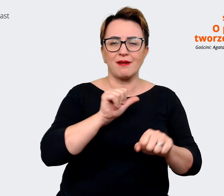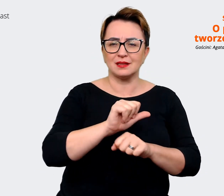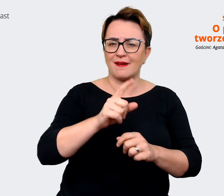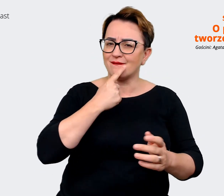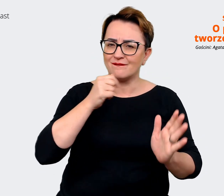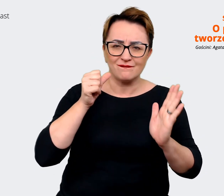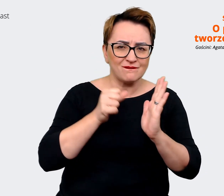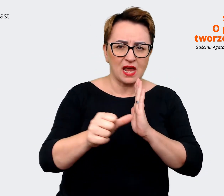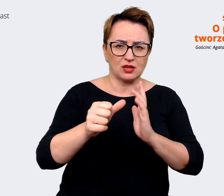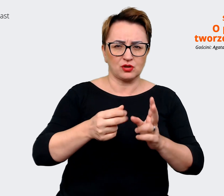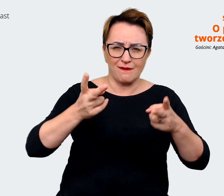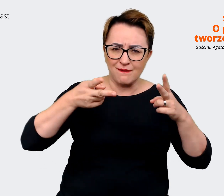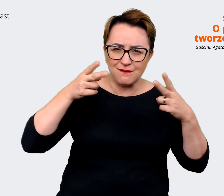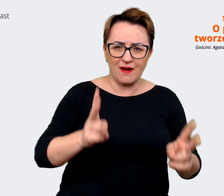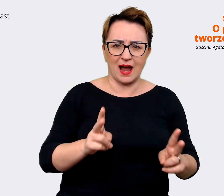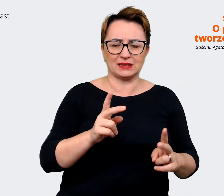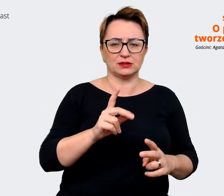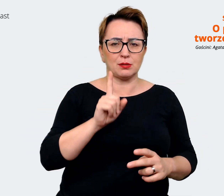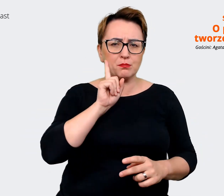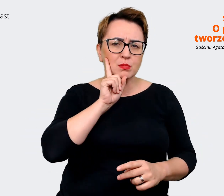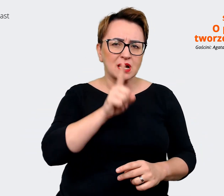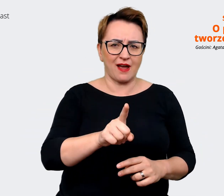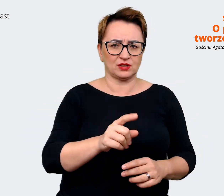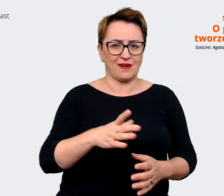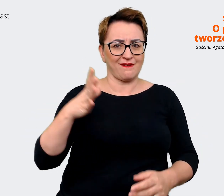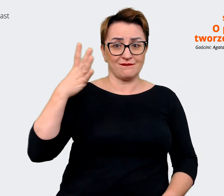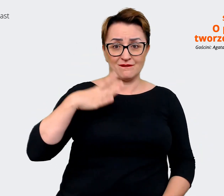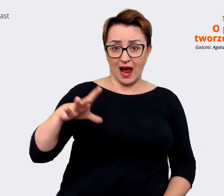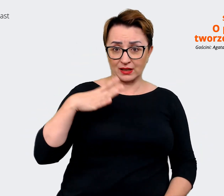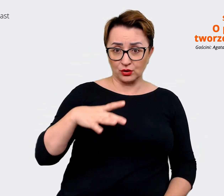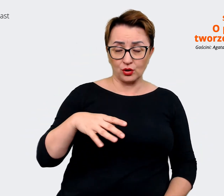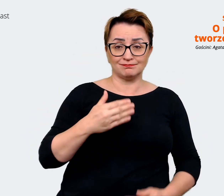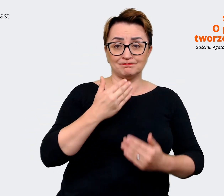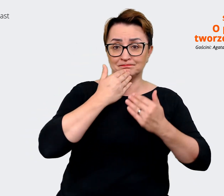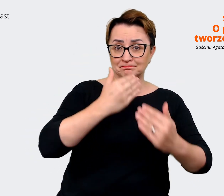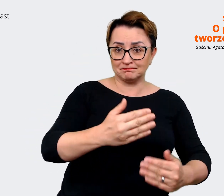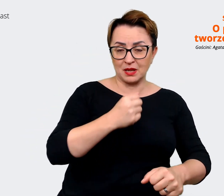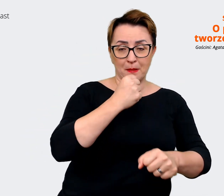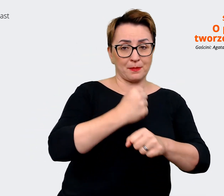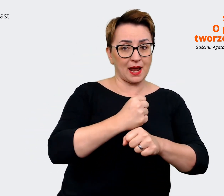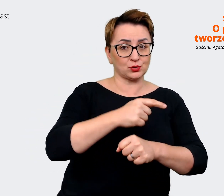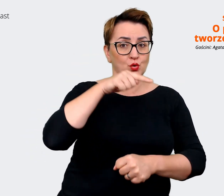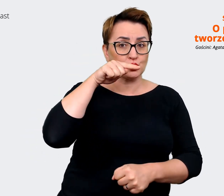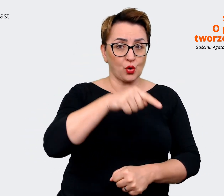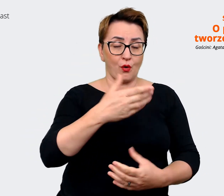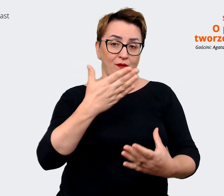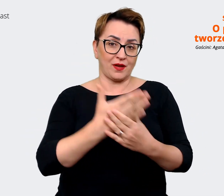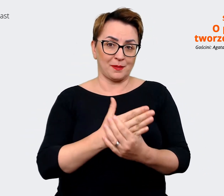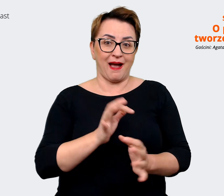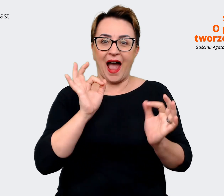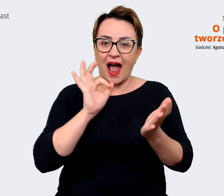autentyczną wartością, jaką niesie ze sobą praca w danej firmie. W naszym przypadku w Allegro.